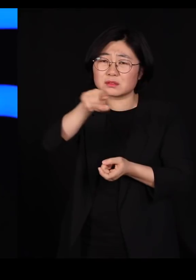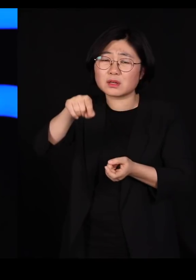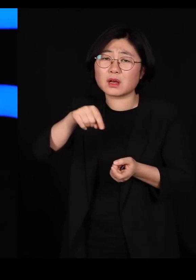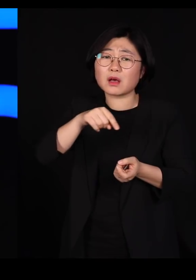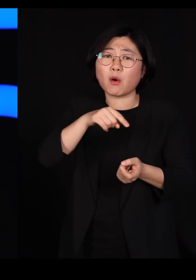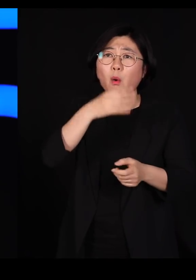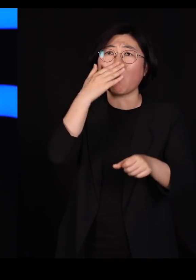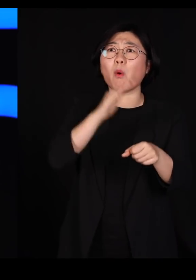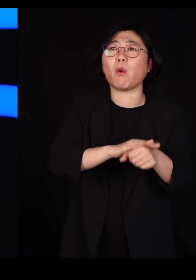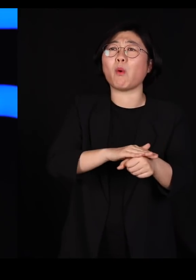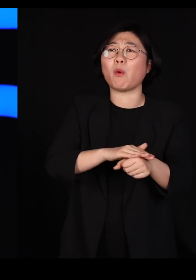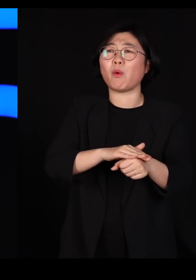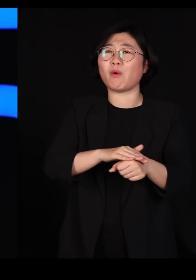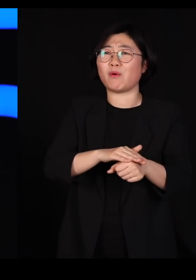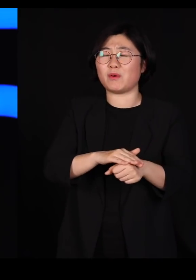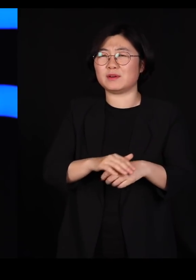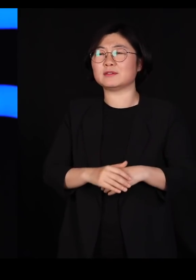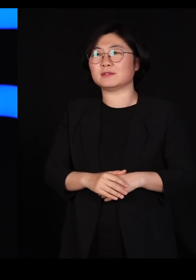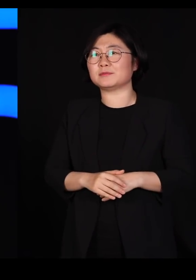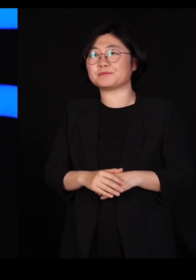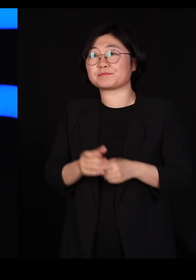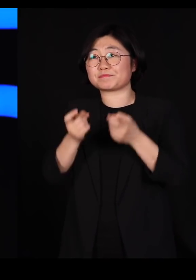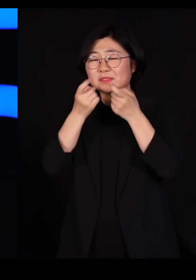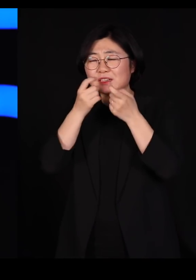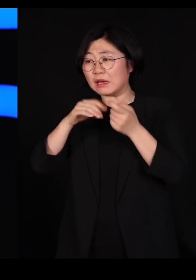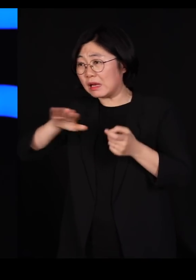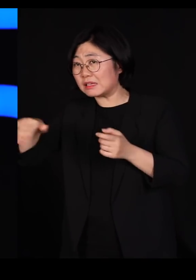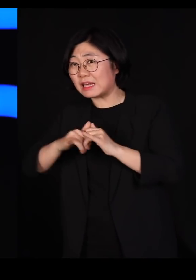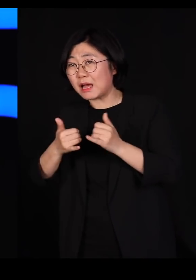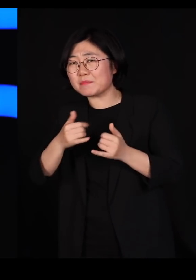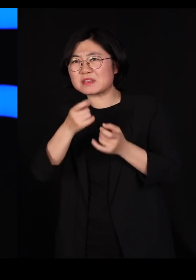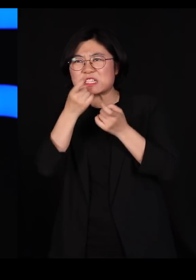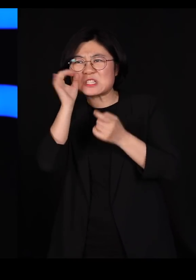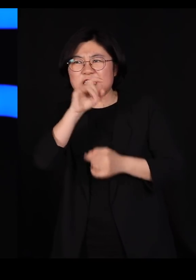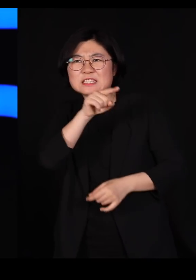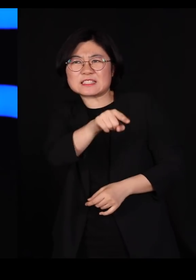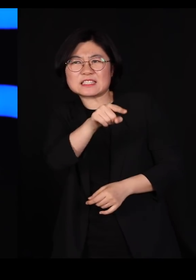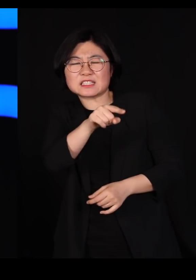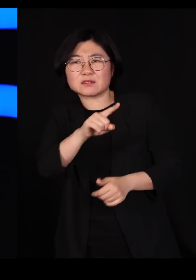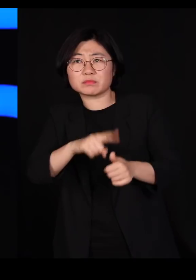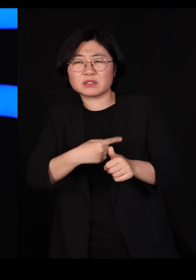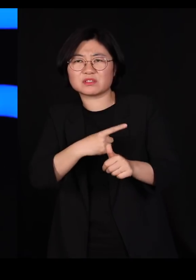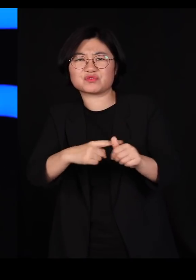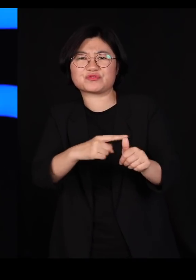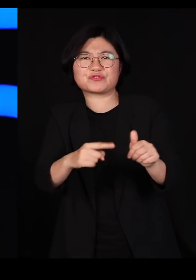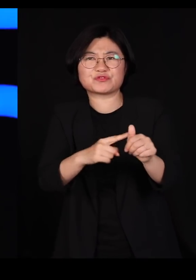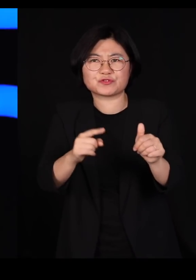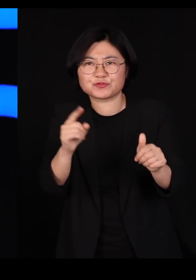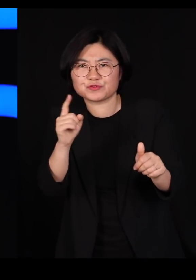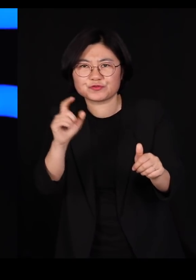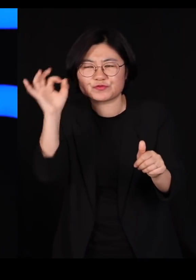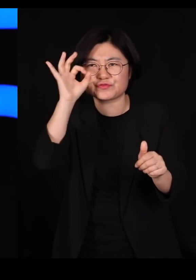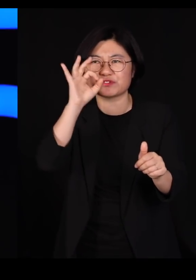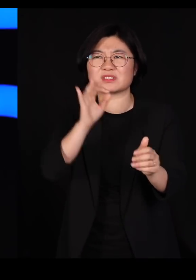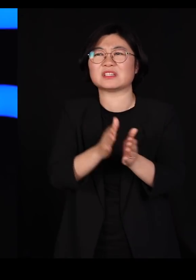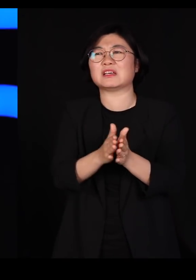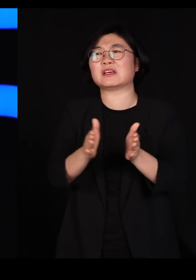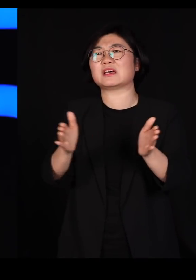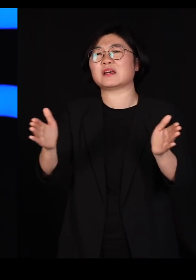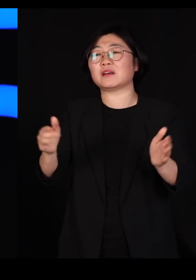우리는 멧돼지를 또 지목하면서 그들을 죽이기 시작했습니다 제가 보기에 이런 일들을 계속 반복한다는 건